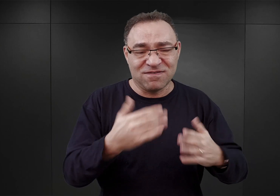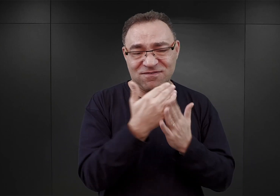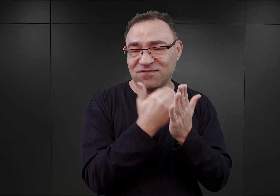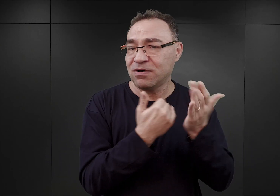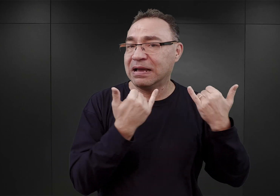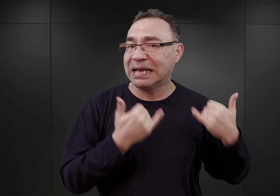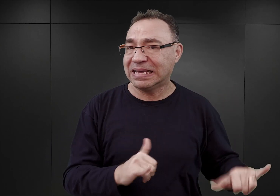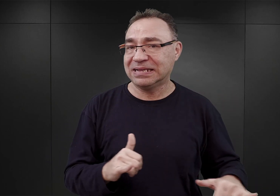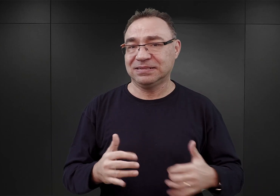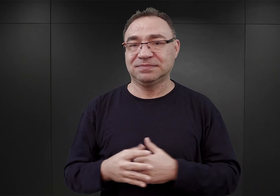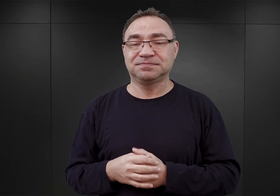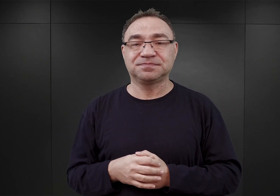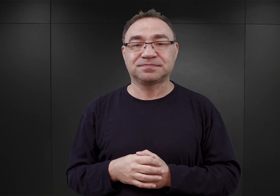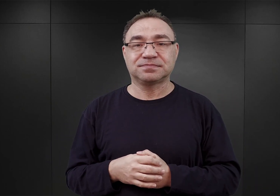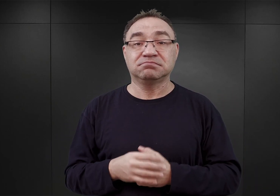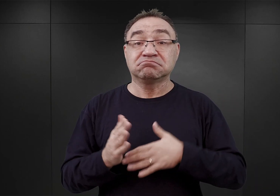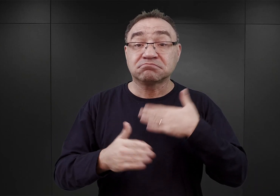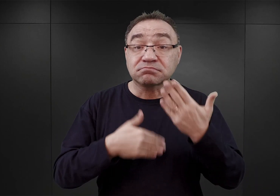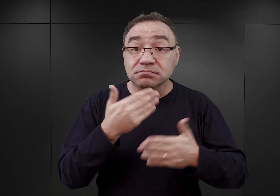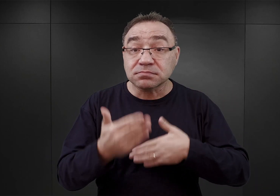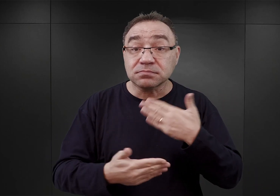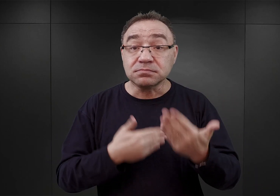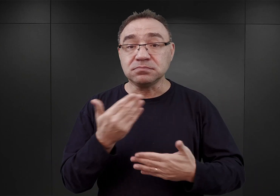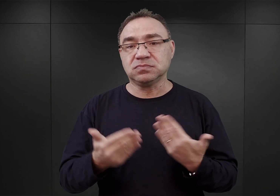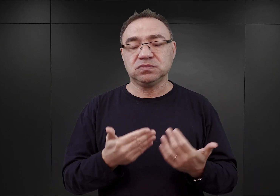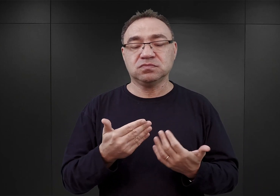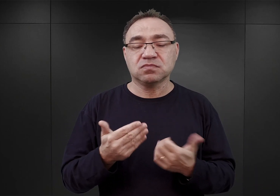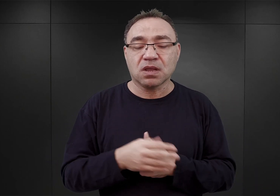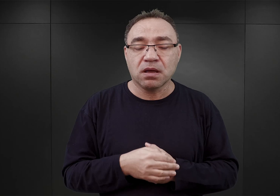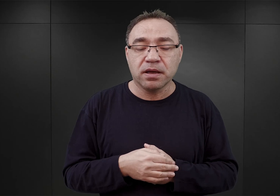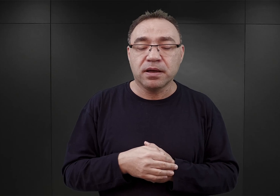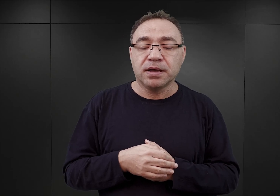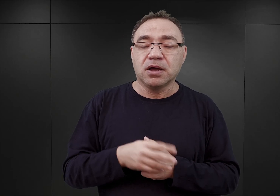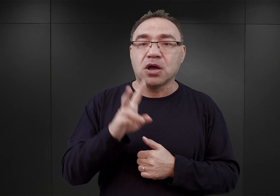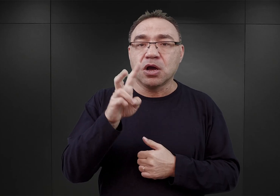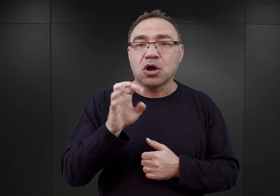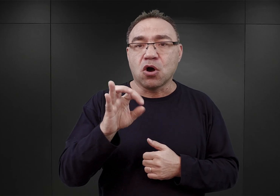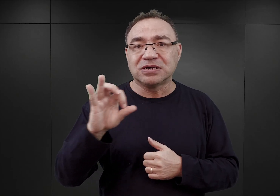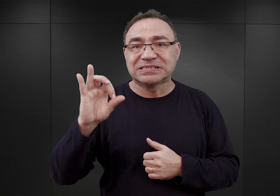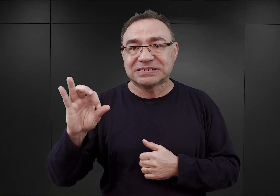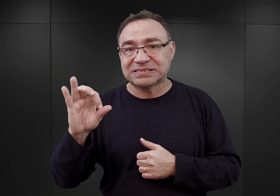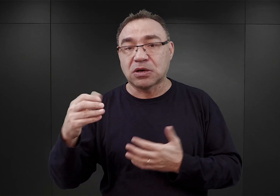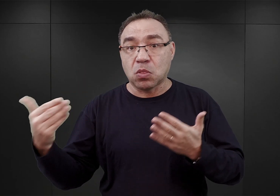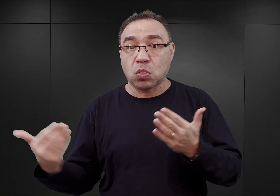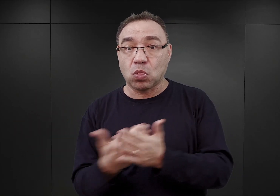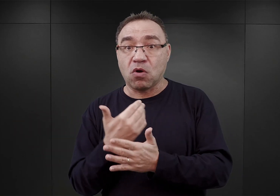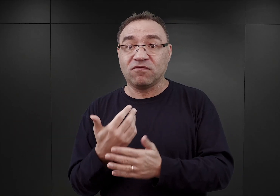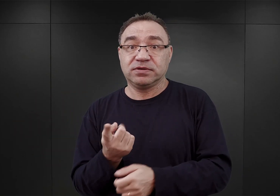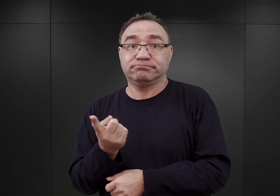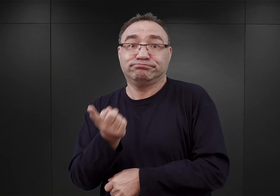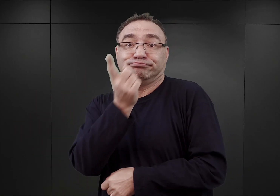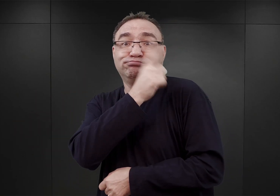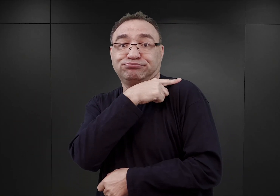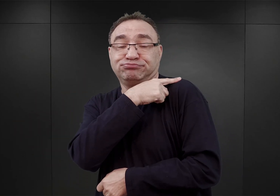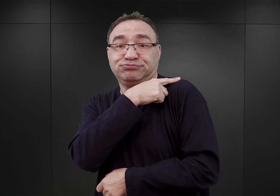W rezultacie, kiedy Höss otrzymał nowego szefa biura budowlanego, Augusta Schlachtera,